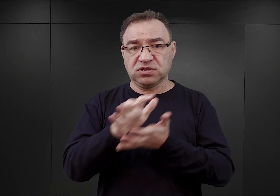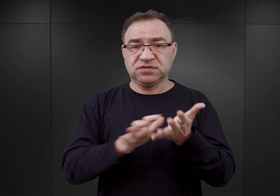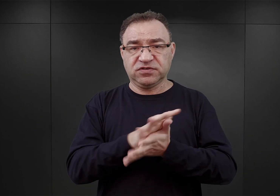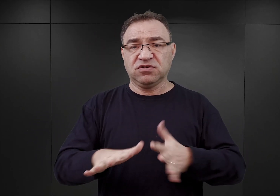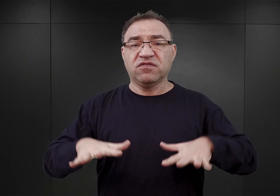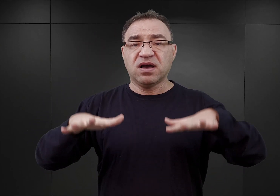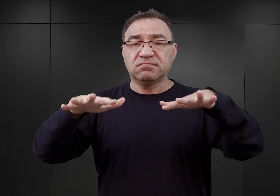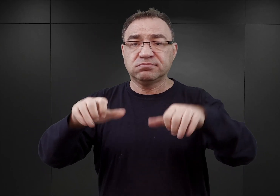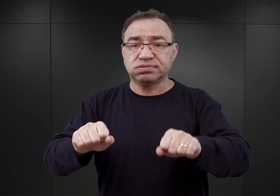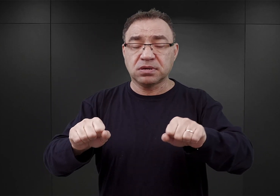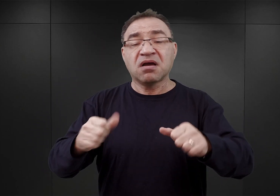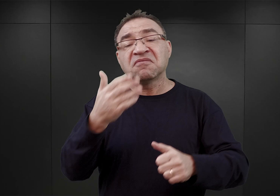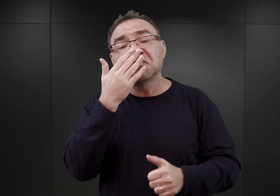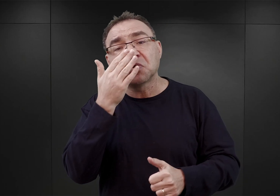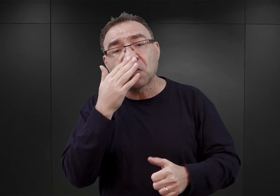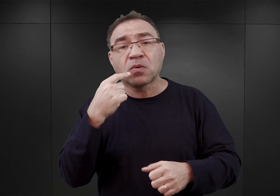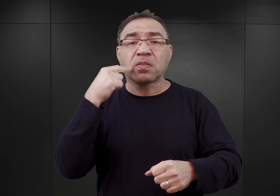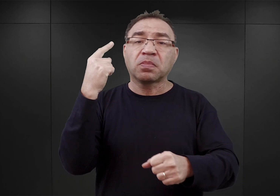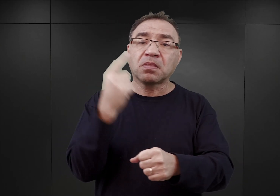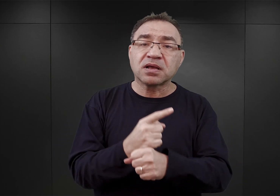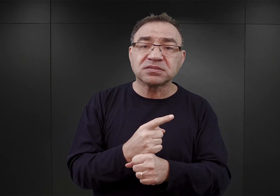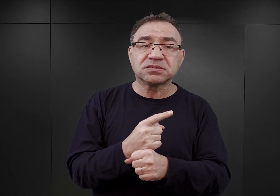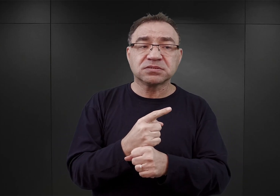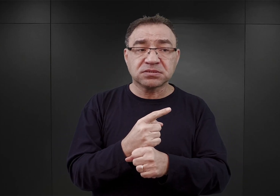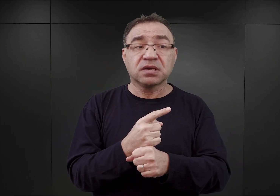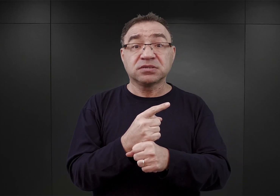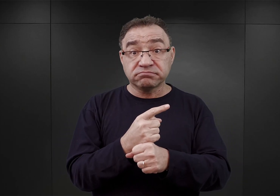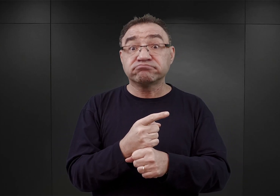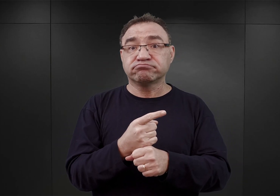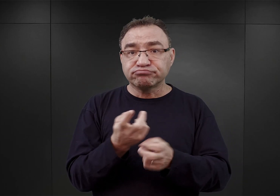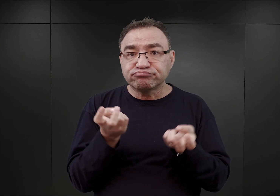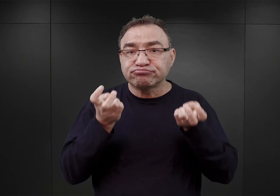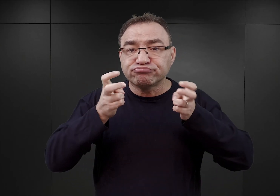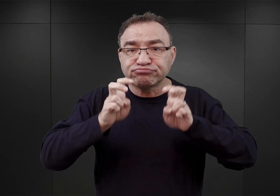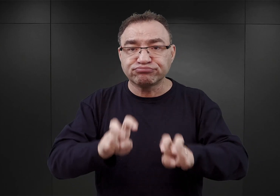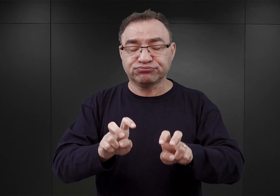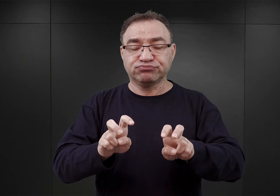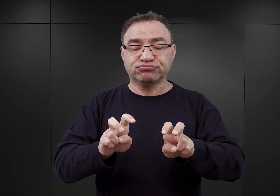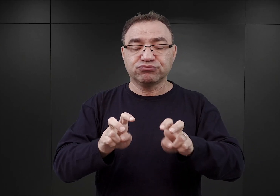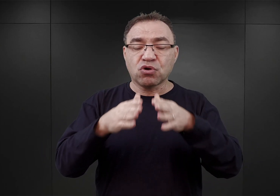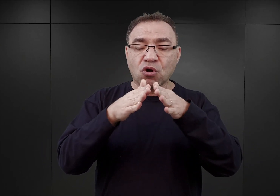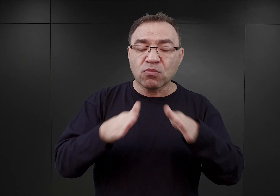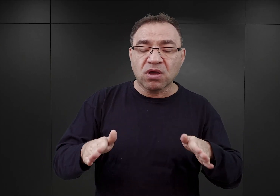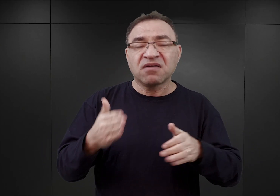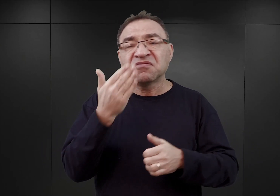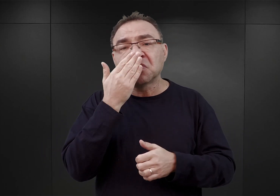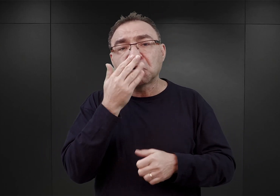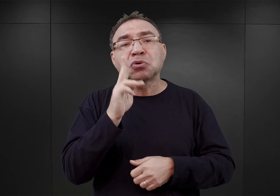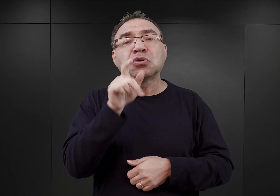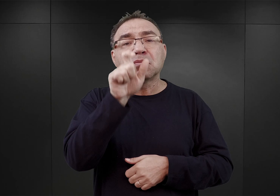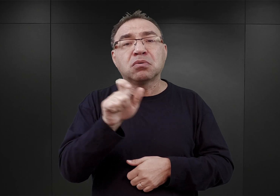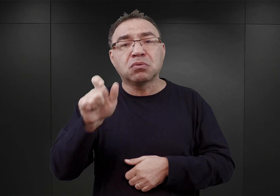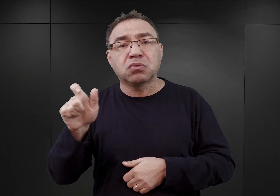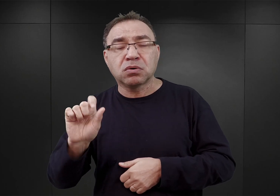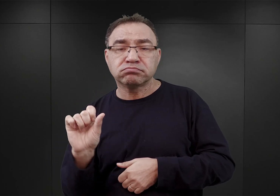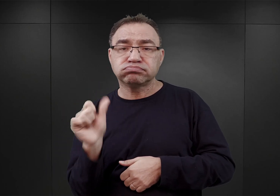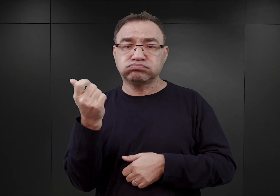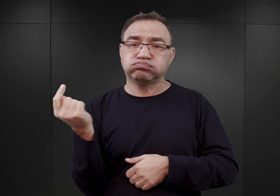O szczegółach procesu decyzyjnego, który doprowadził do utworzenia obozu, a także o tym, kim byli jego pierwsi więźniowie,